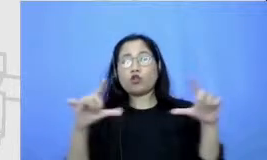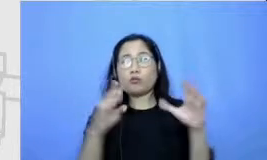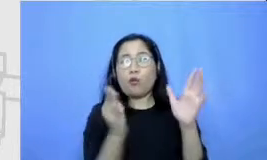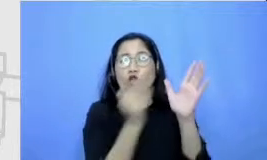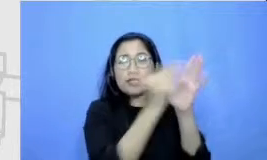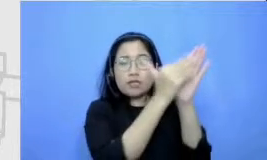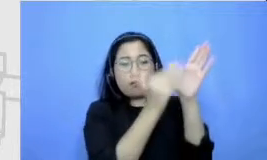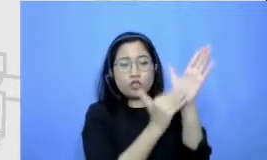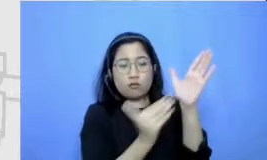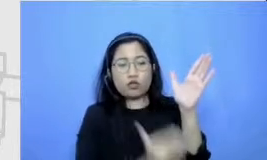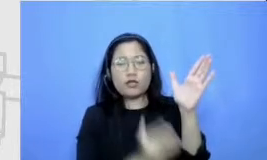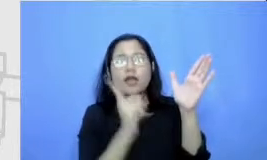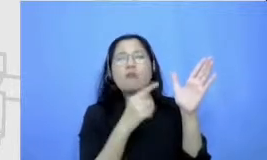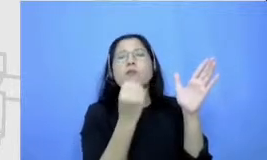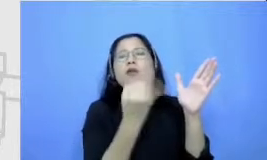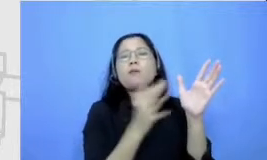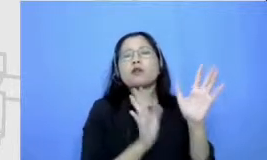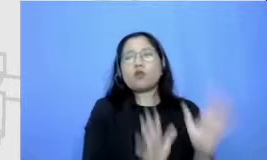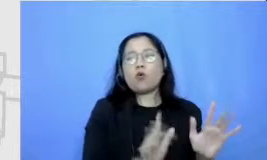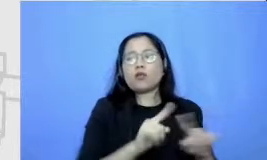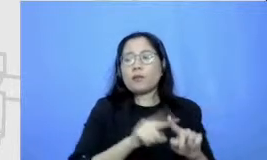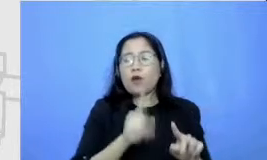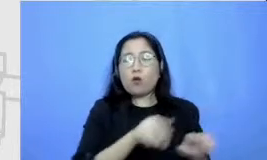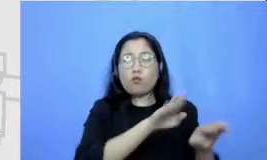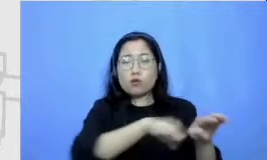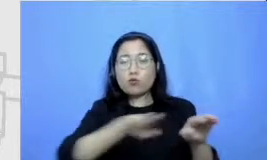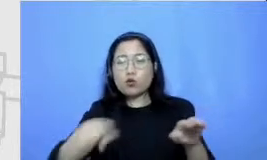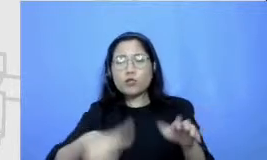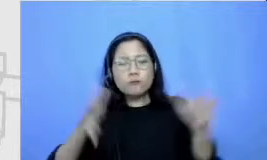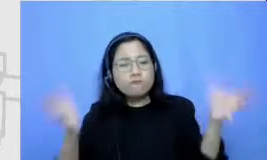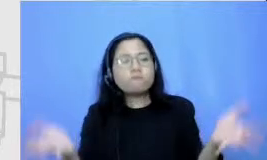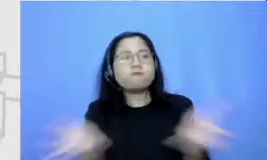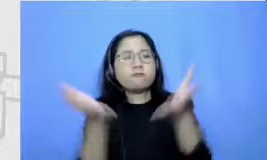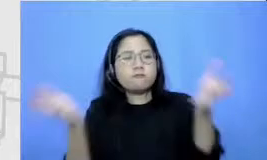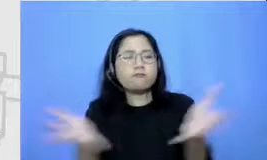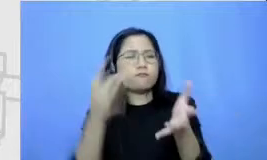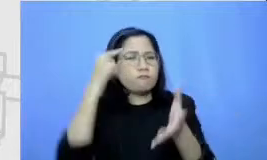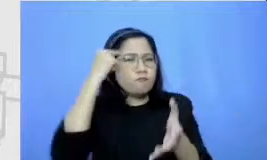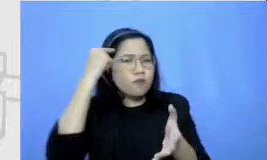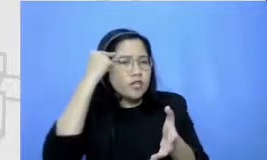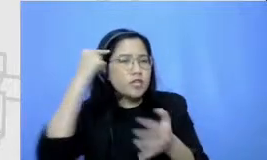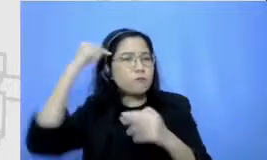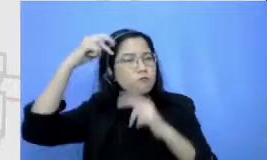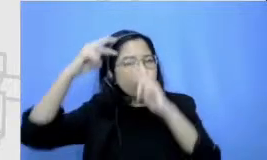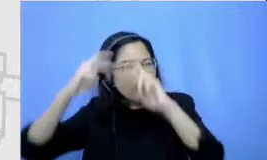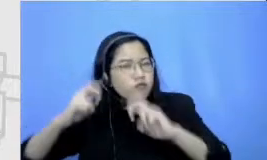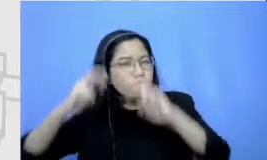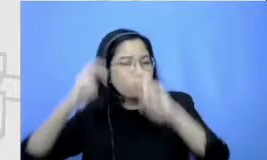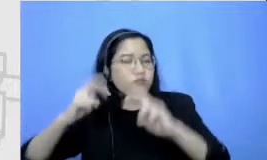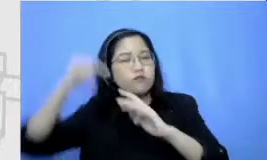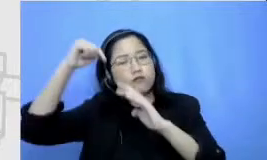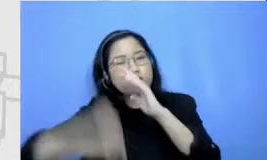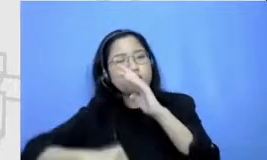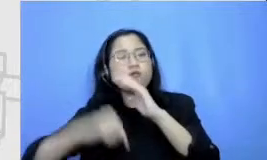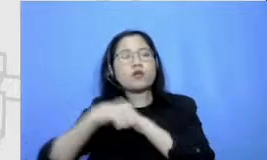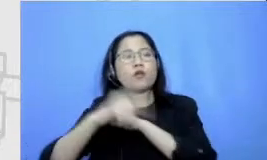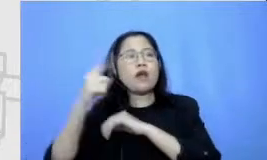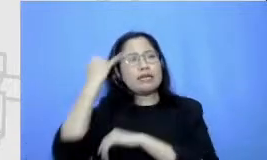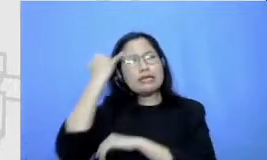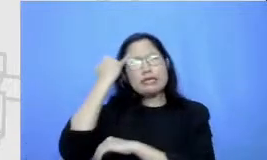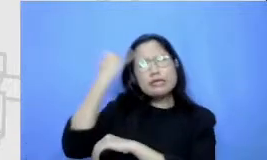murid untuk terus brainstorming untuk terus mengeluarkan ide apapun segila apapun sesuai